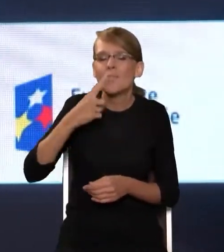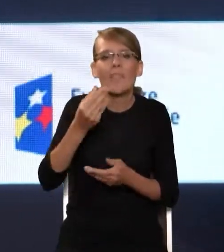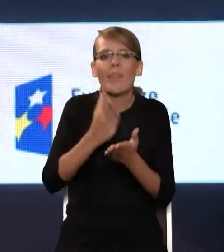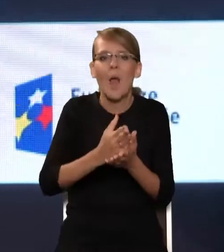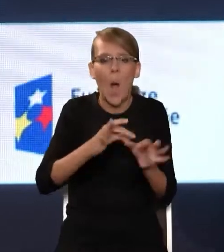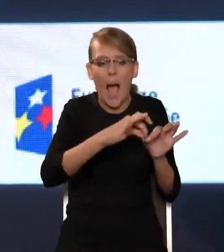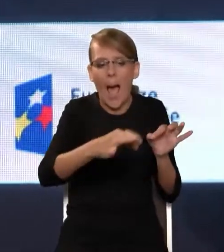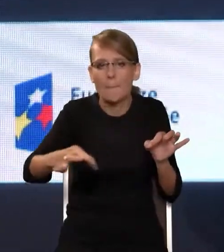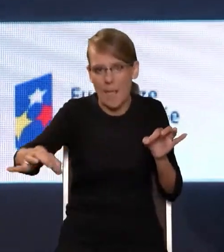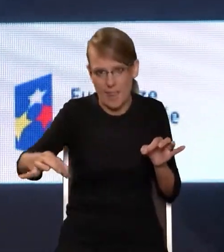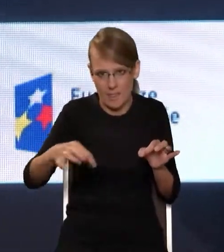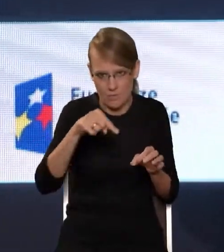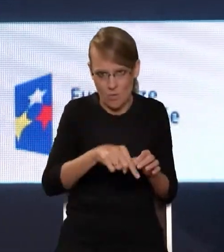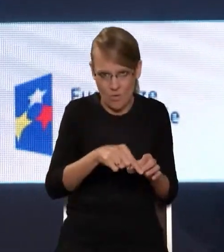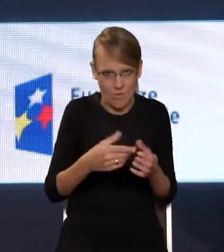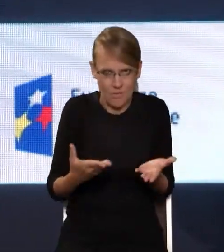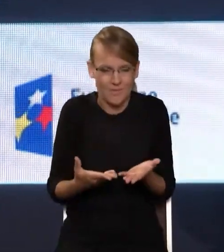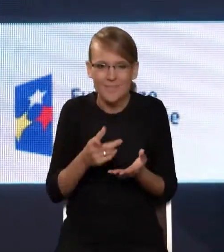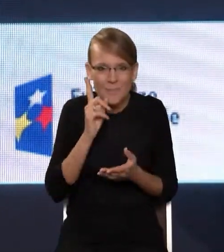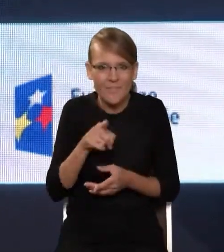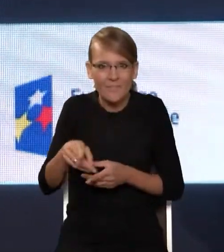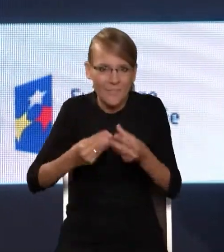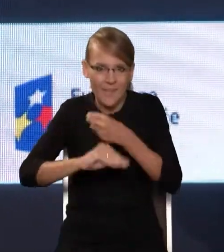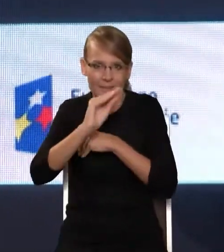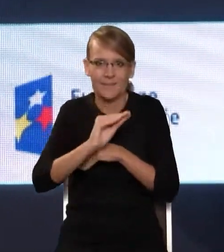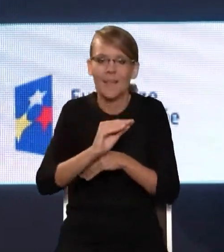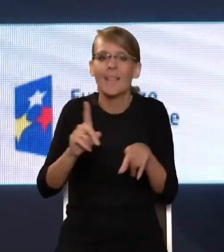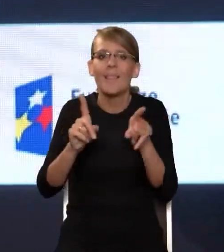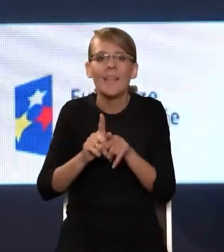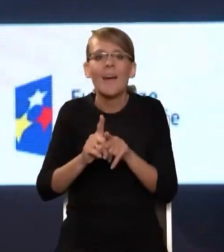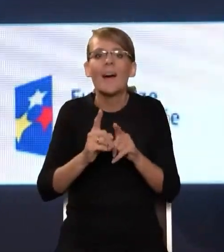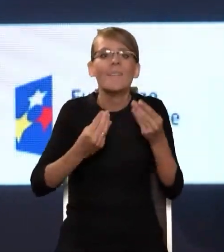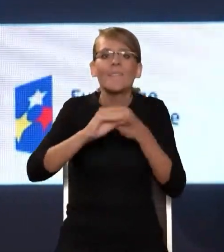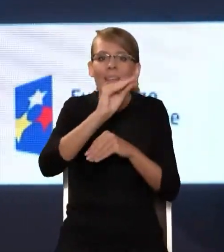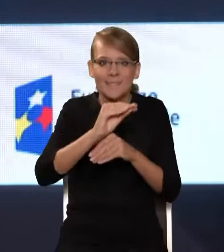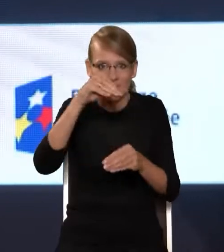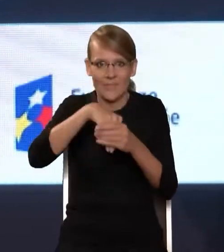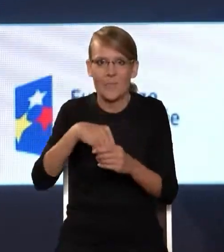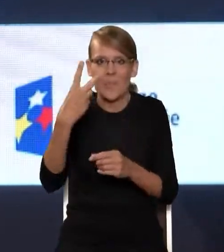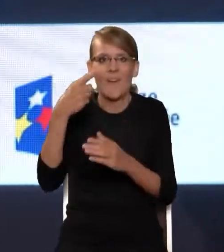do czegoś zdecydowanie więcej. No i oczywiście to więcej, to są te dwa cele też zdefiniowane w ustawie o OSE,